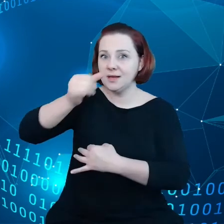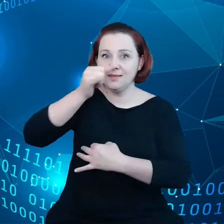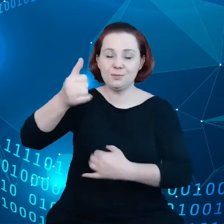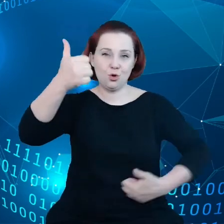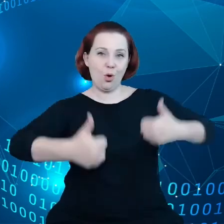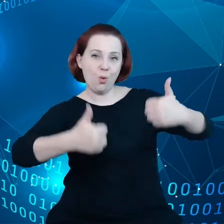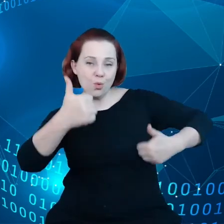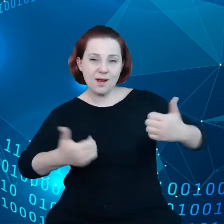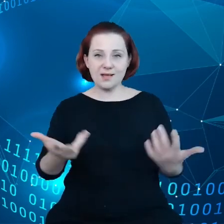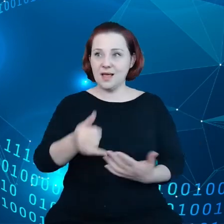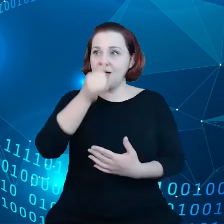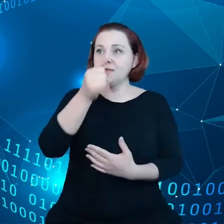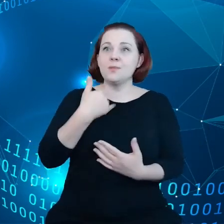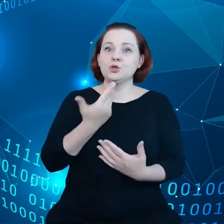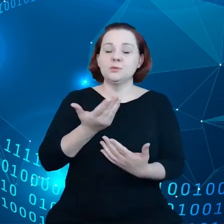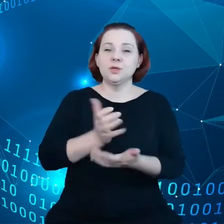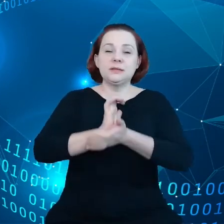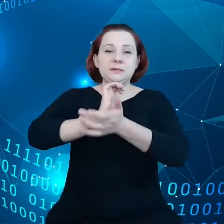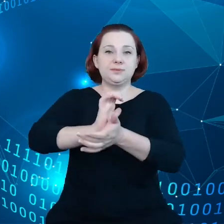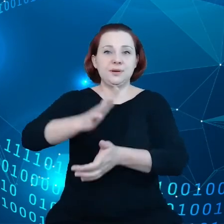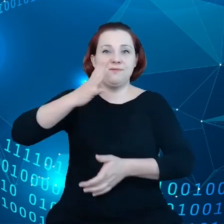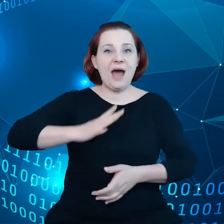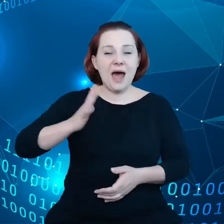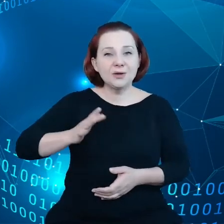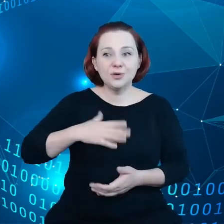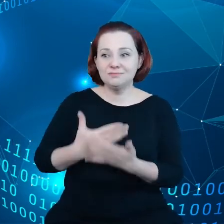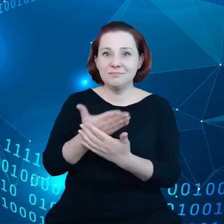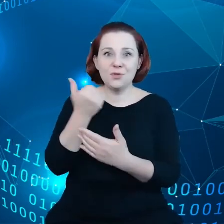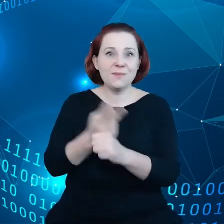nie mogą generować wartości, ponieważ nie mają dostępu do danych.